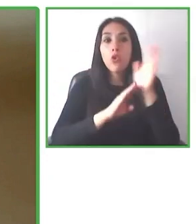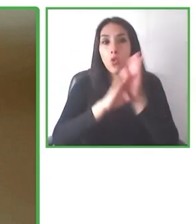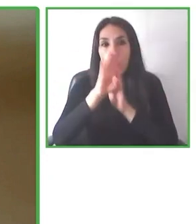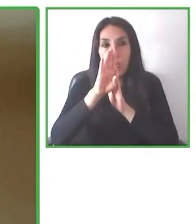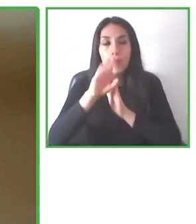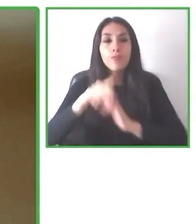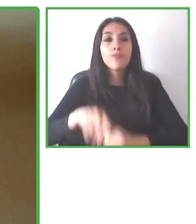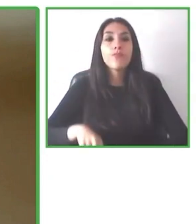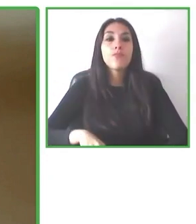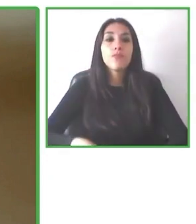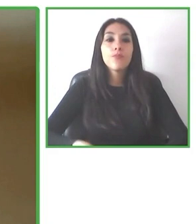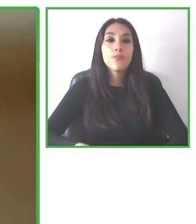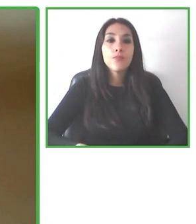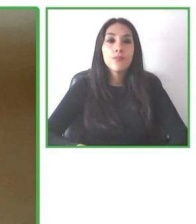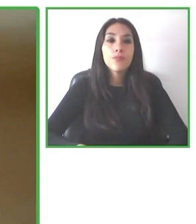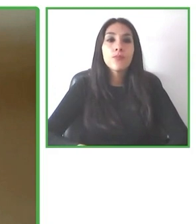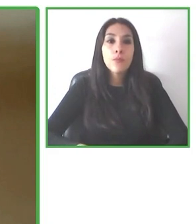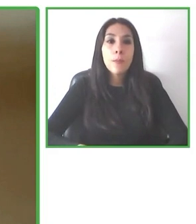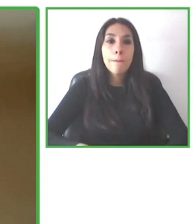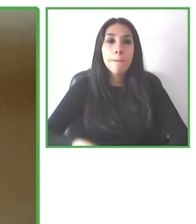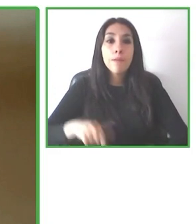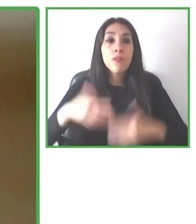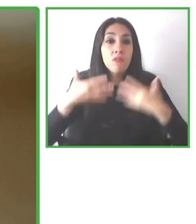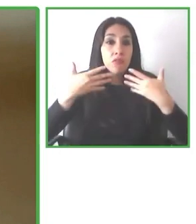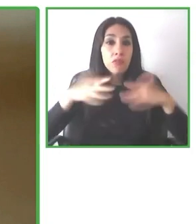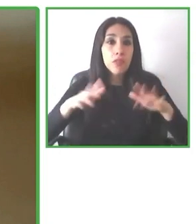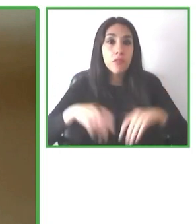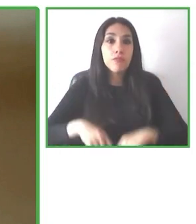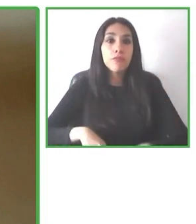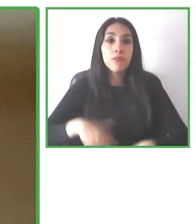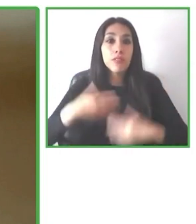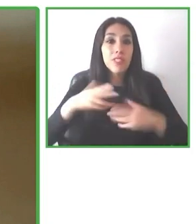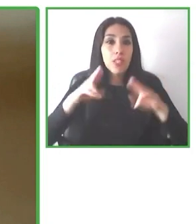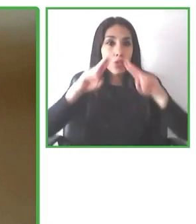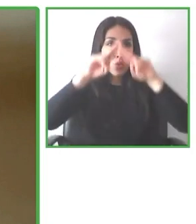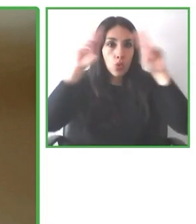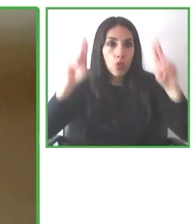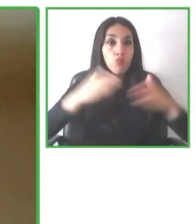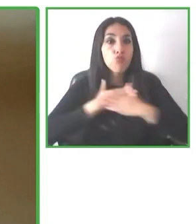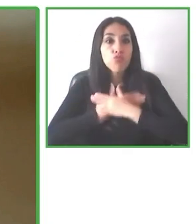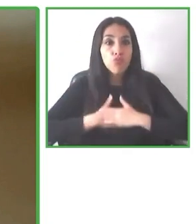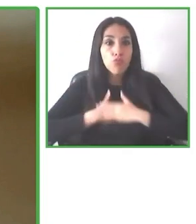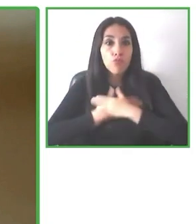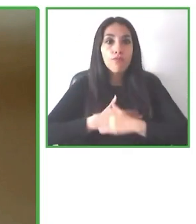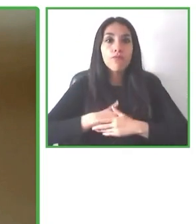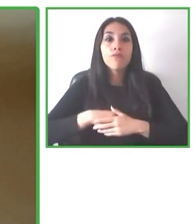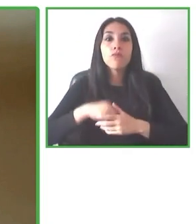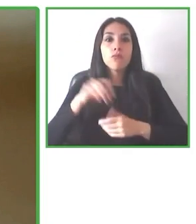Queremos que todas las personas puedan disfrutar, empoderarse y recorrer el mundo